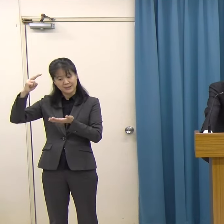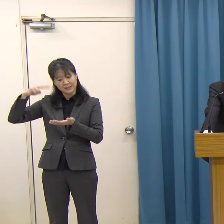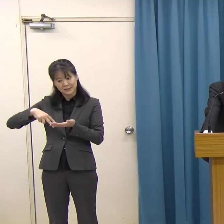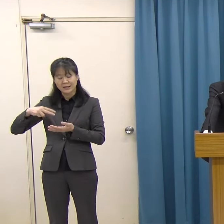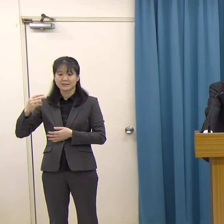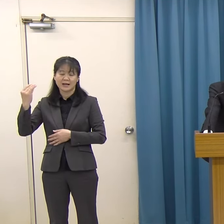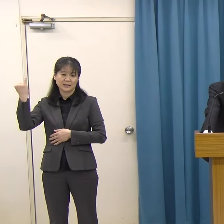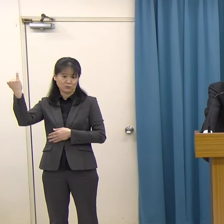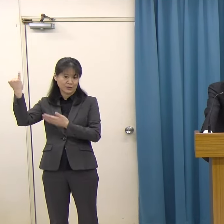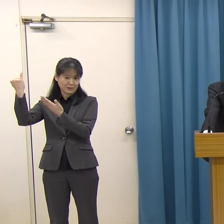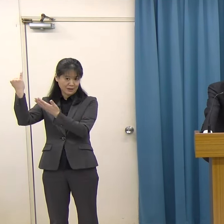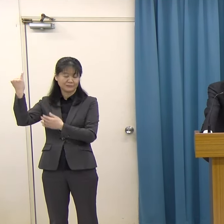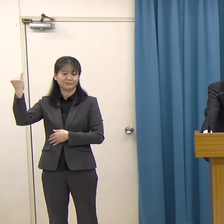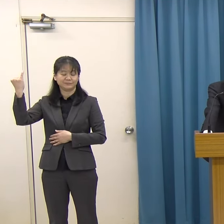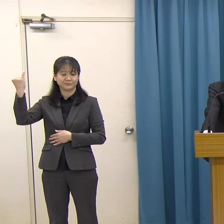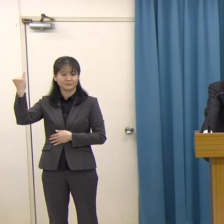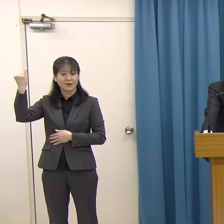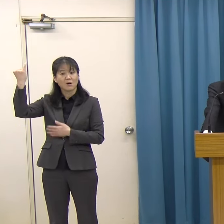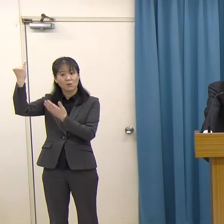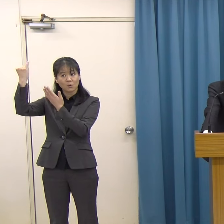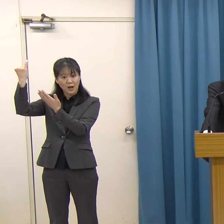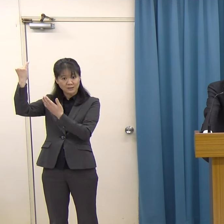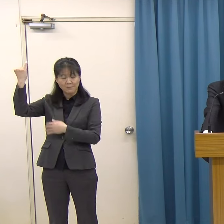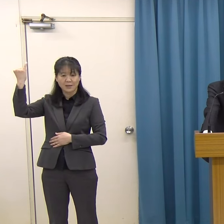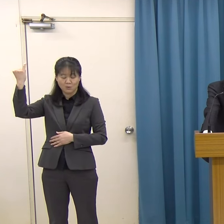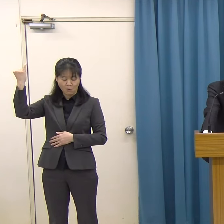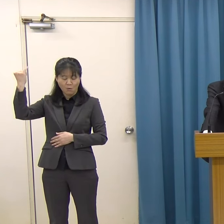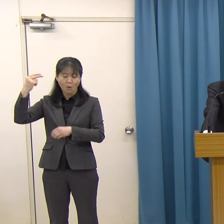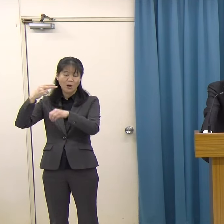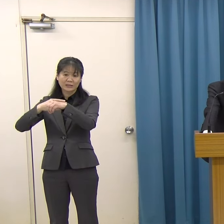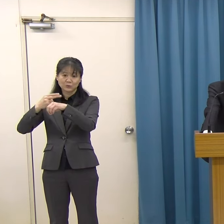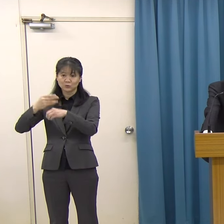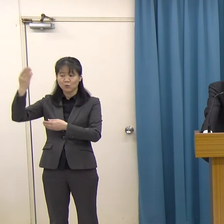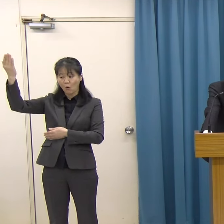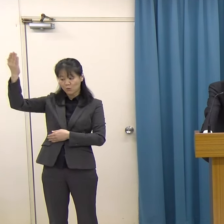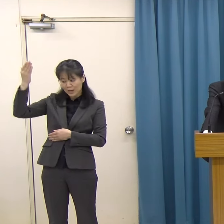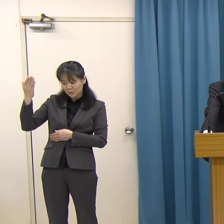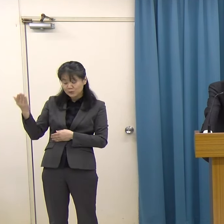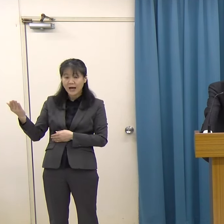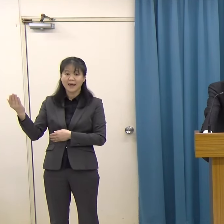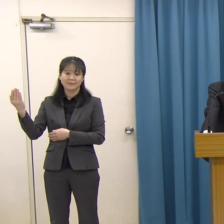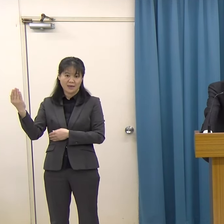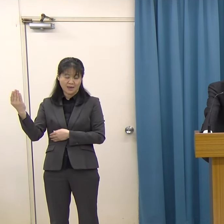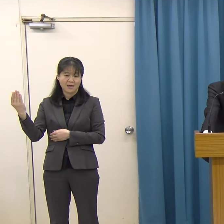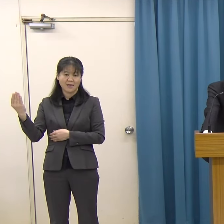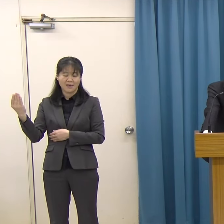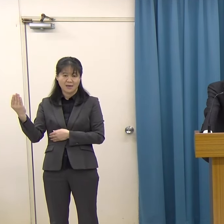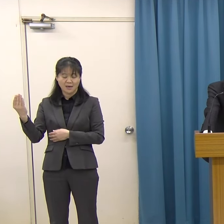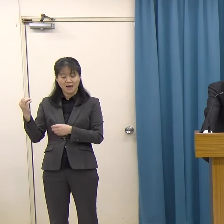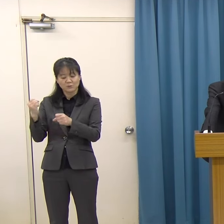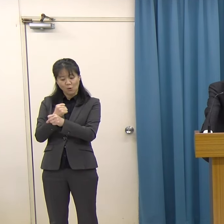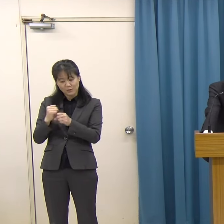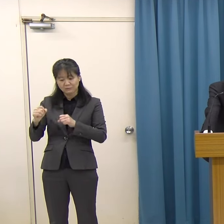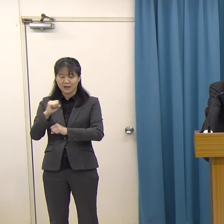このお母様佐代子様の技術を受け継がれて、創作活動を行っています。